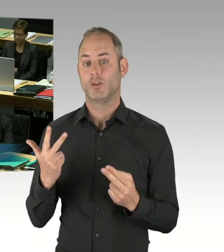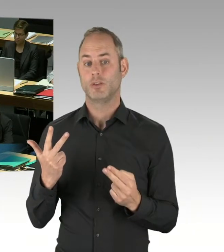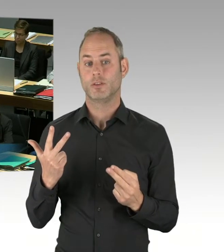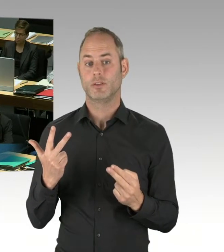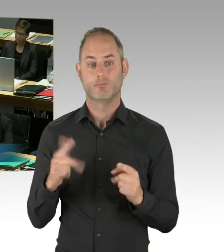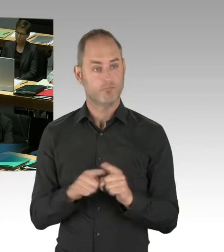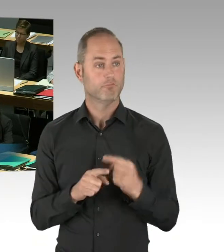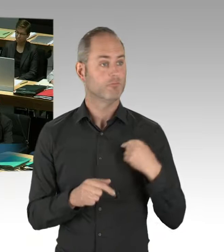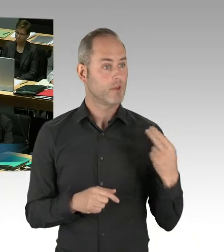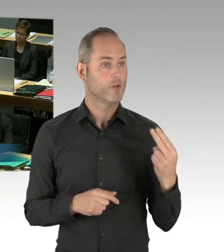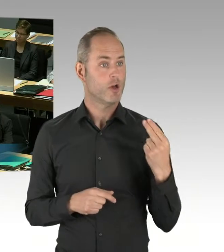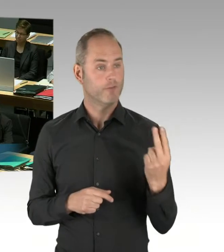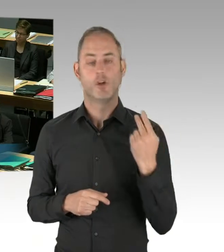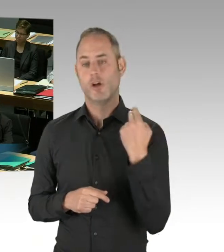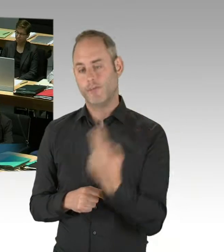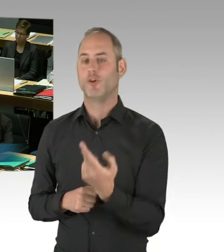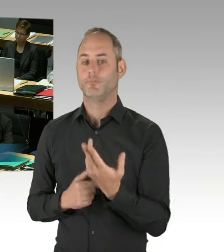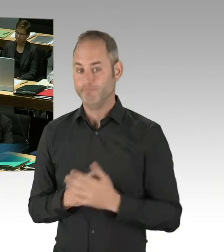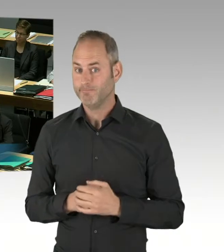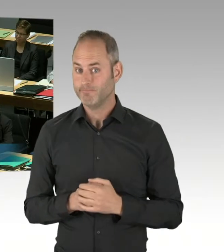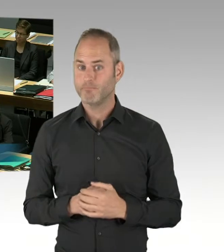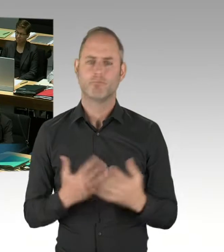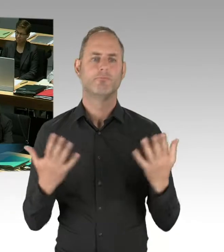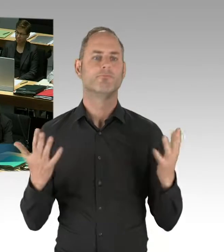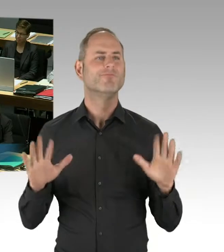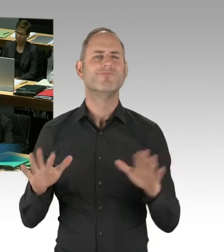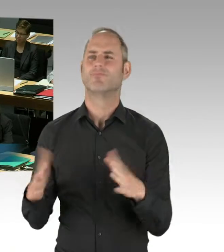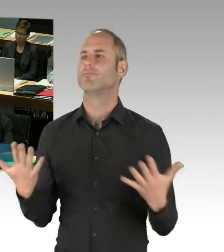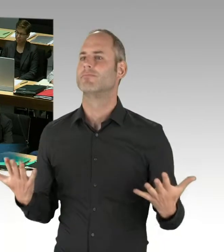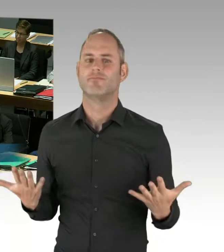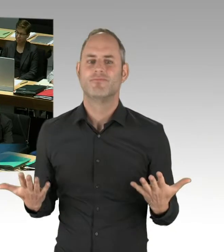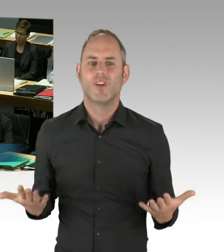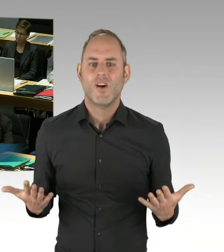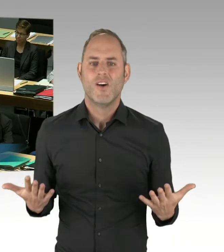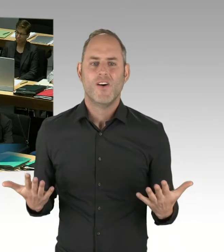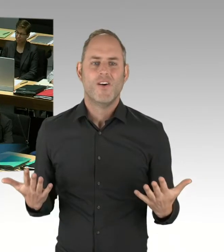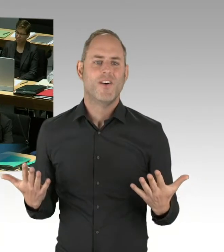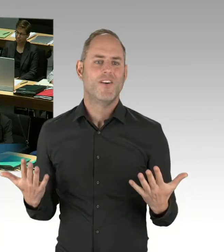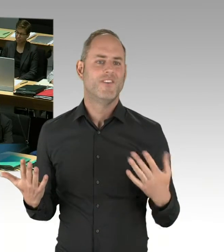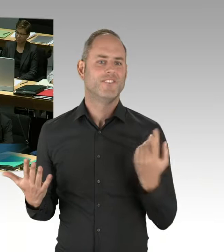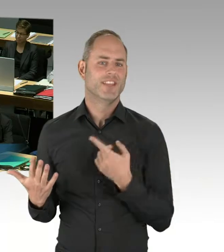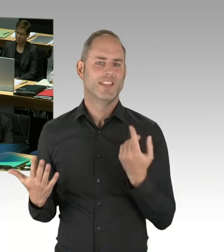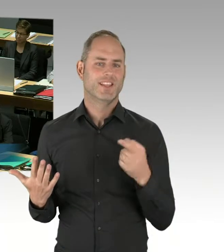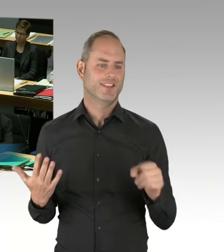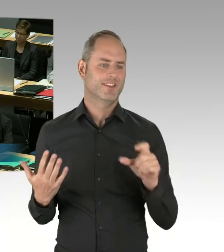dass wir sehr wohl eine Trennung haben. Sie sitzen als Parlamentarier nicht